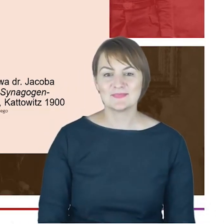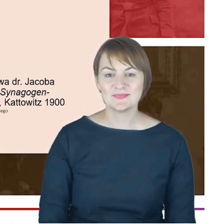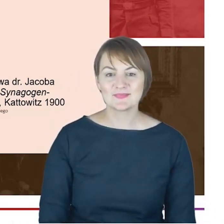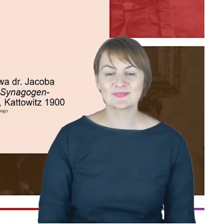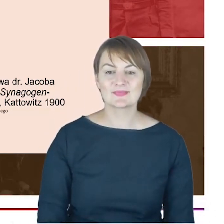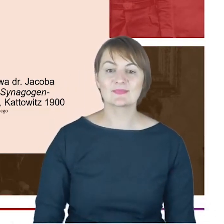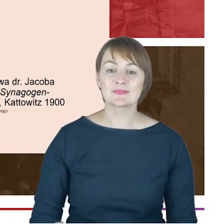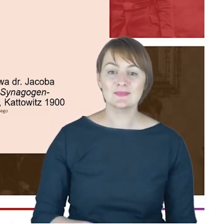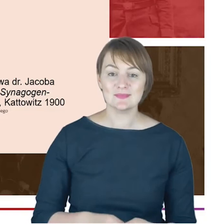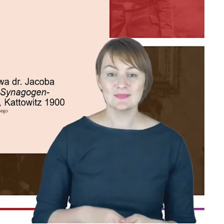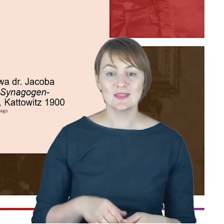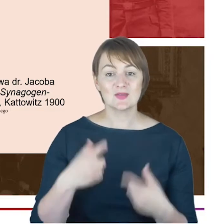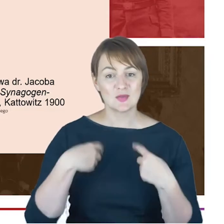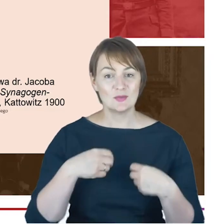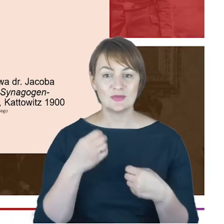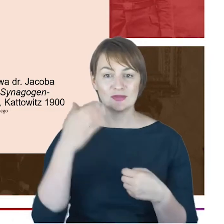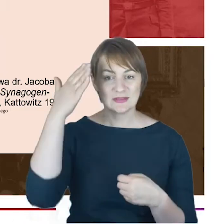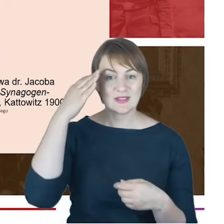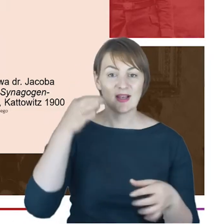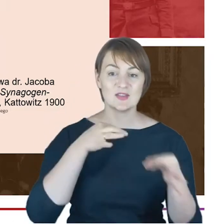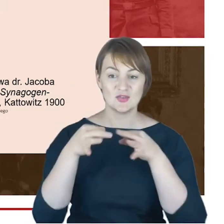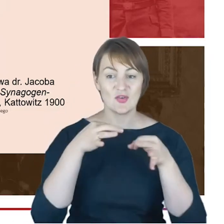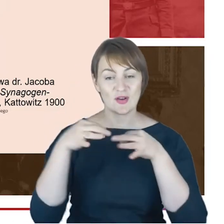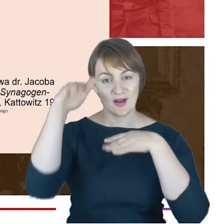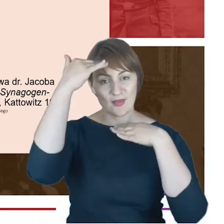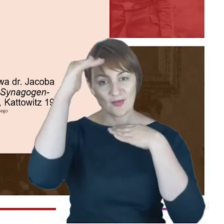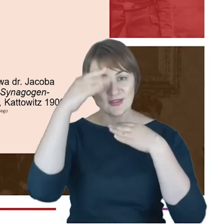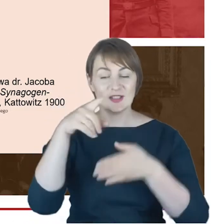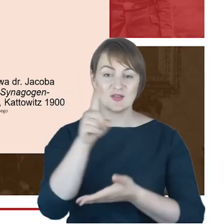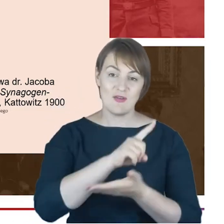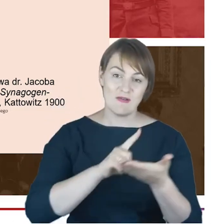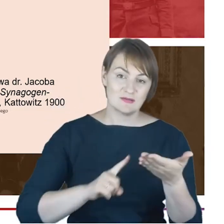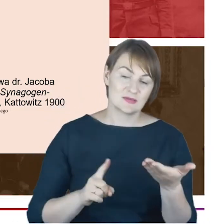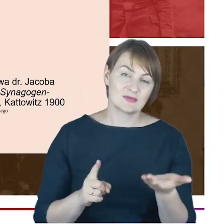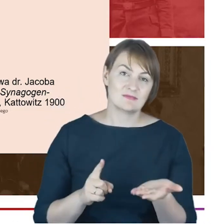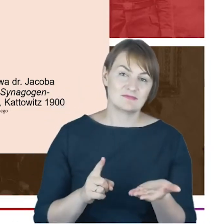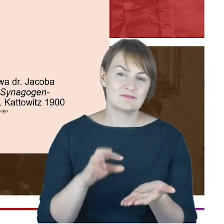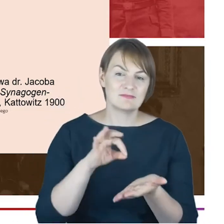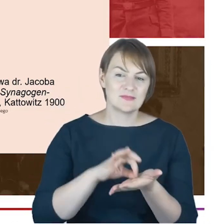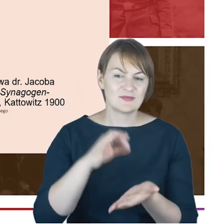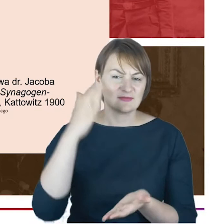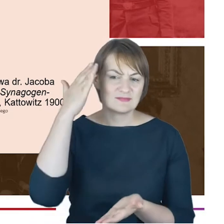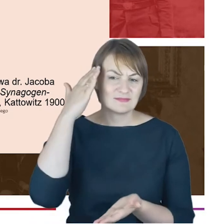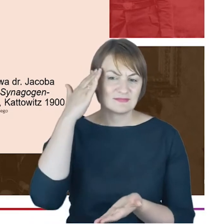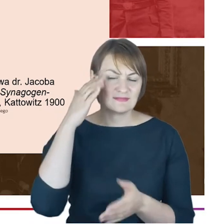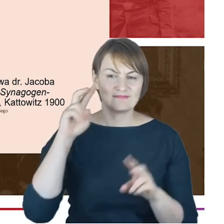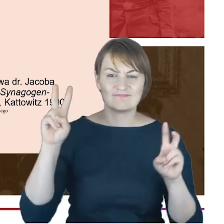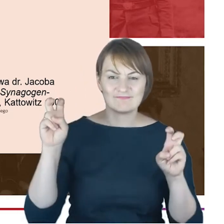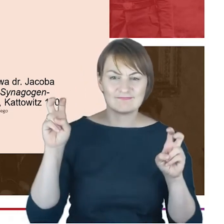Śląska i nie tylko ,pewnie dobrze znany cytat z wspomnień wychowanego w Katowicach niemieckiego dziennikarza,